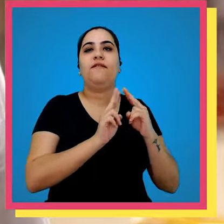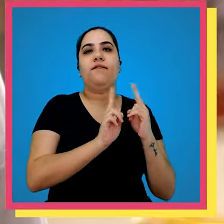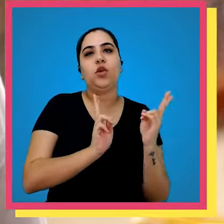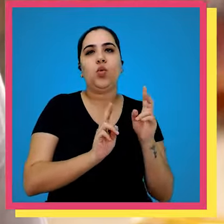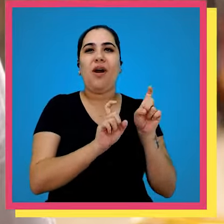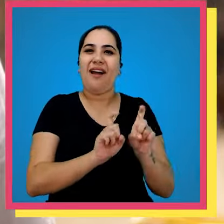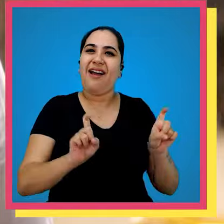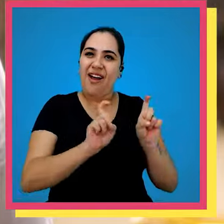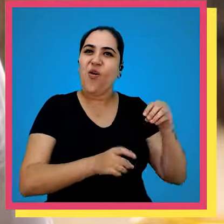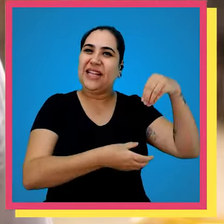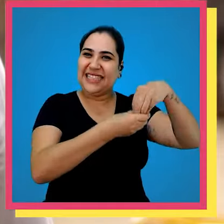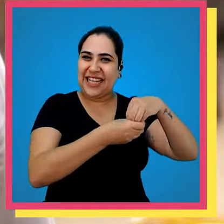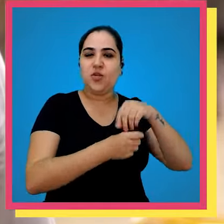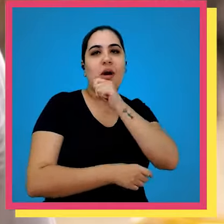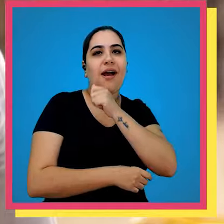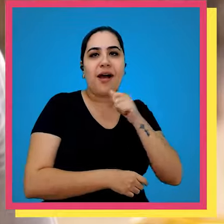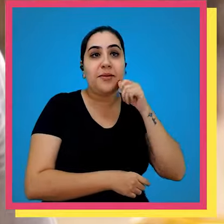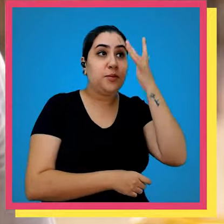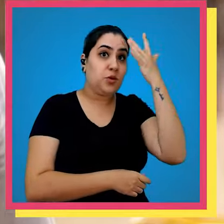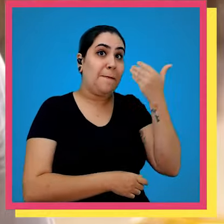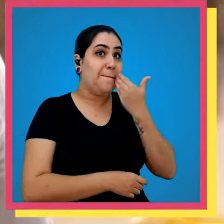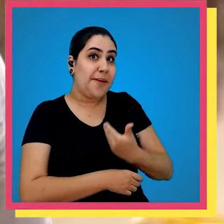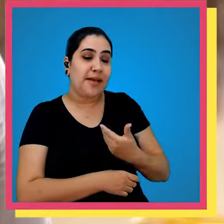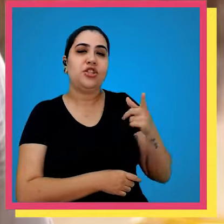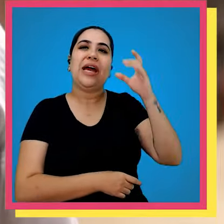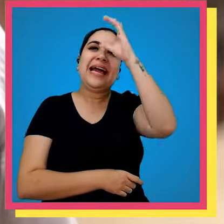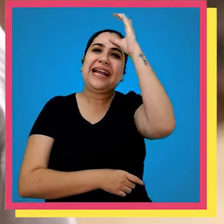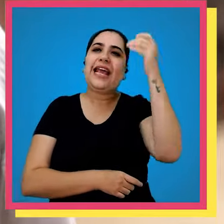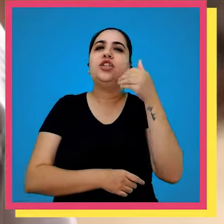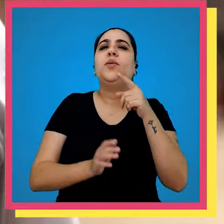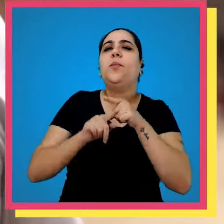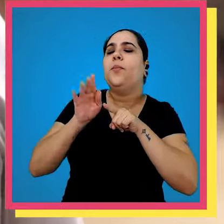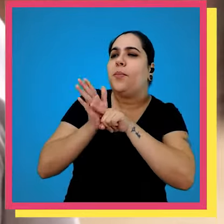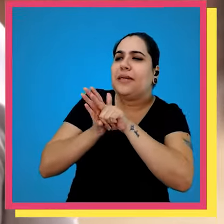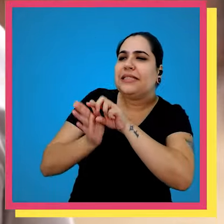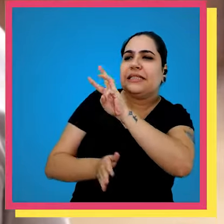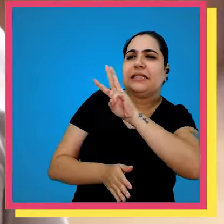na Amazon e nós fazemos atendimentos pedidos via Amazon quando o cliente ele busca o site